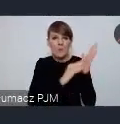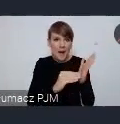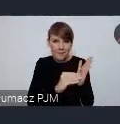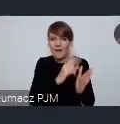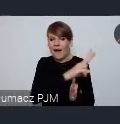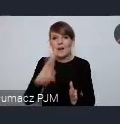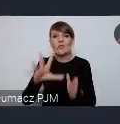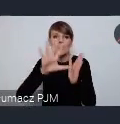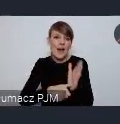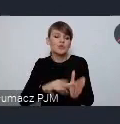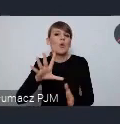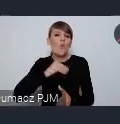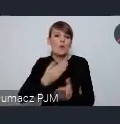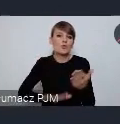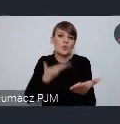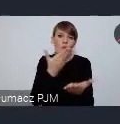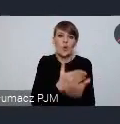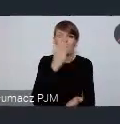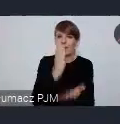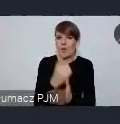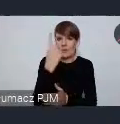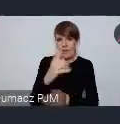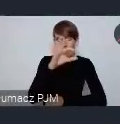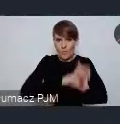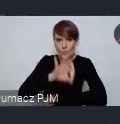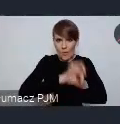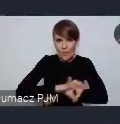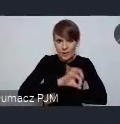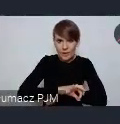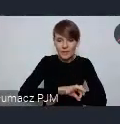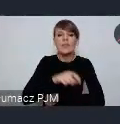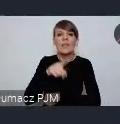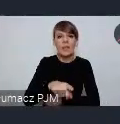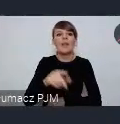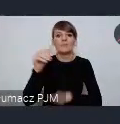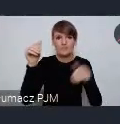tylko jeden projekt który ma, który może uzyskać taki status,